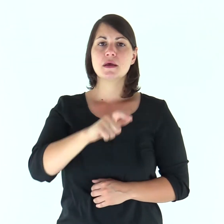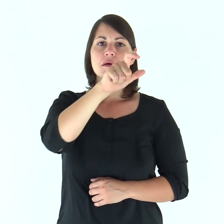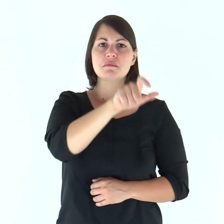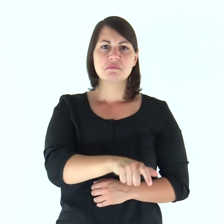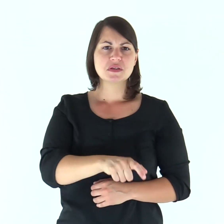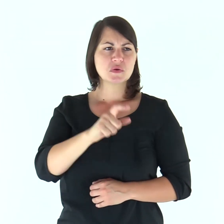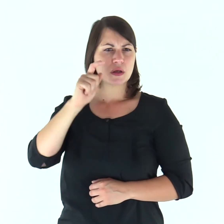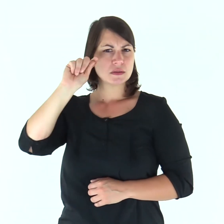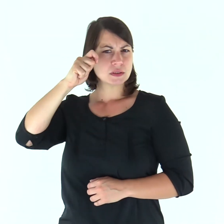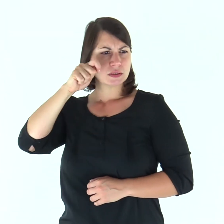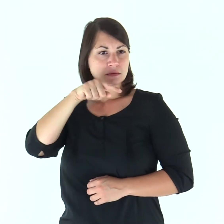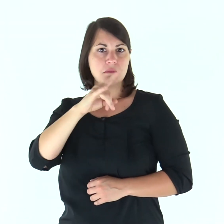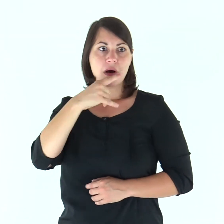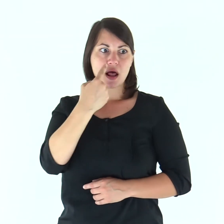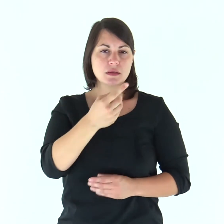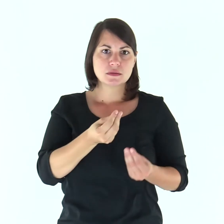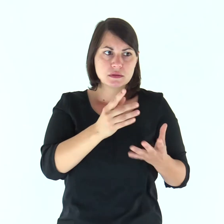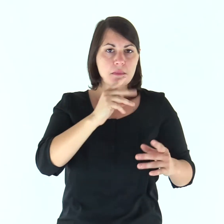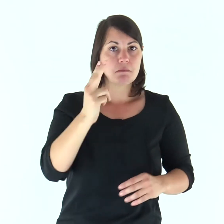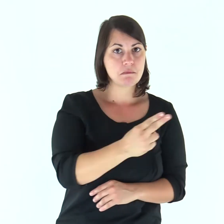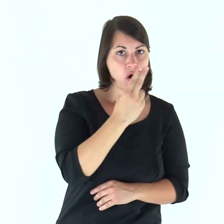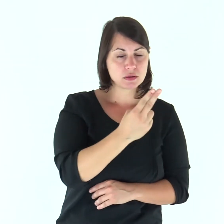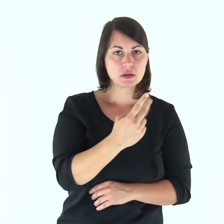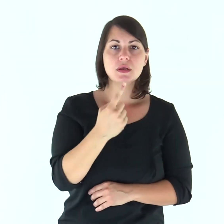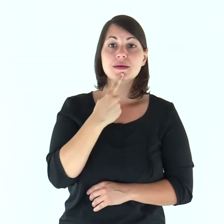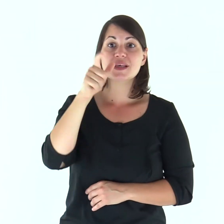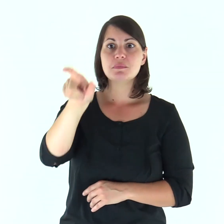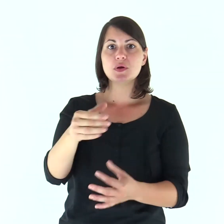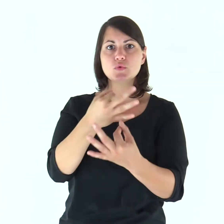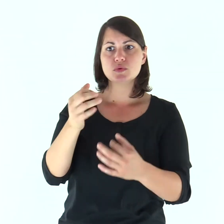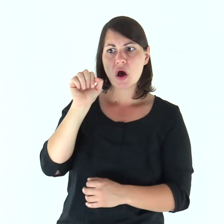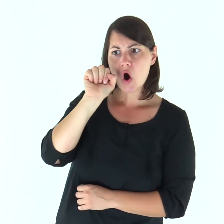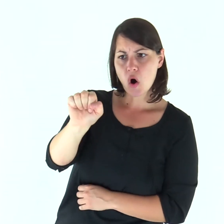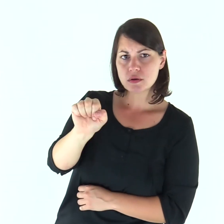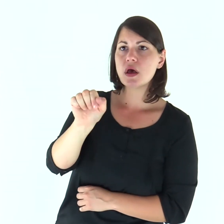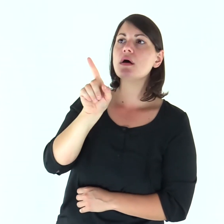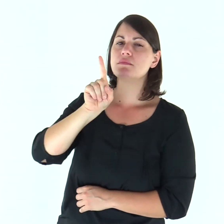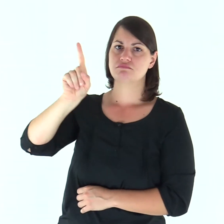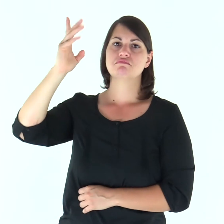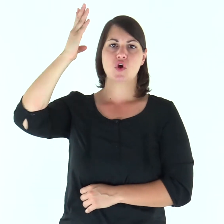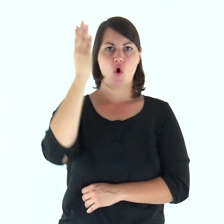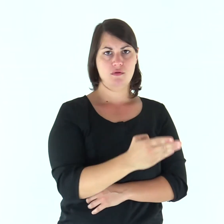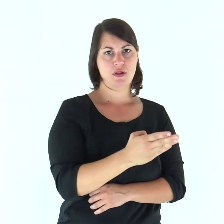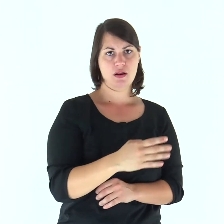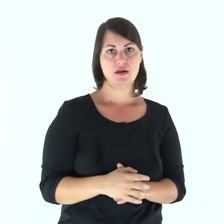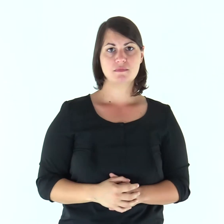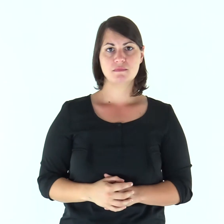Il male fa morire il malvagio e chi odia il giusto sarà condannato.